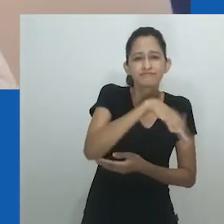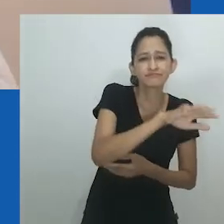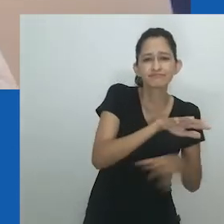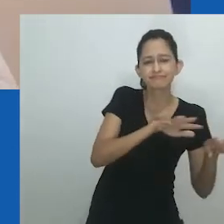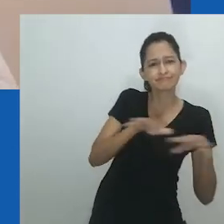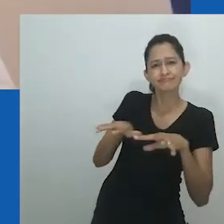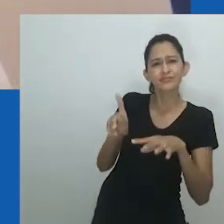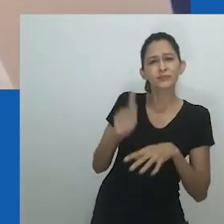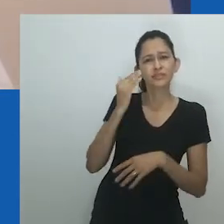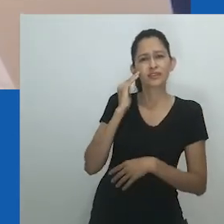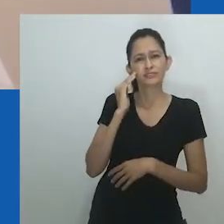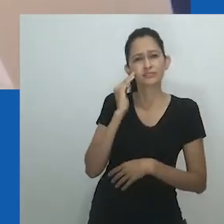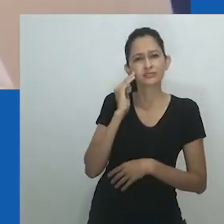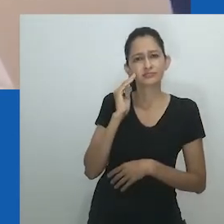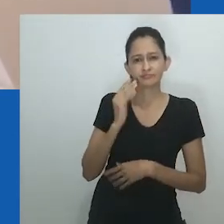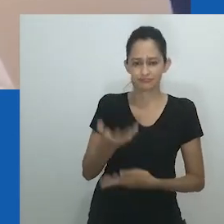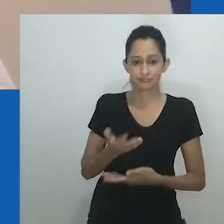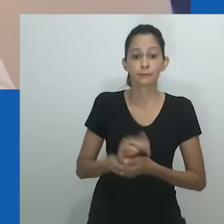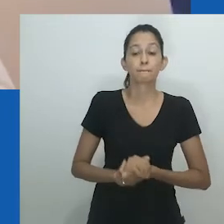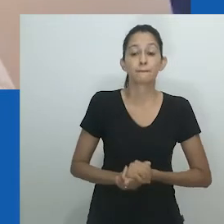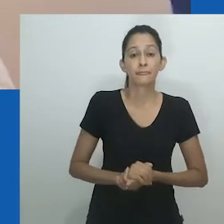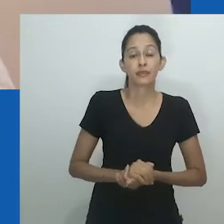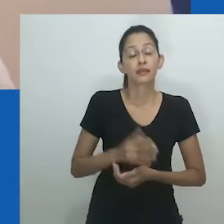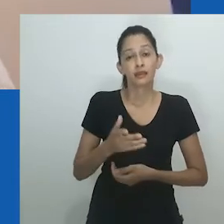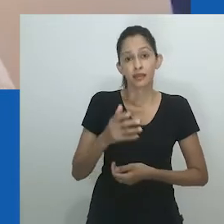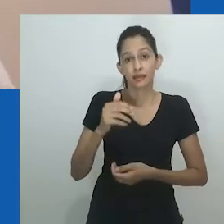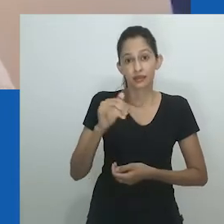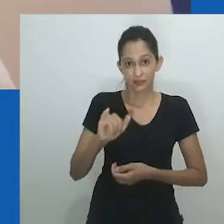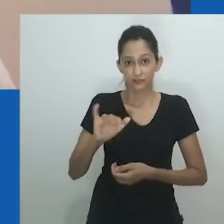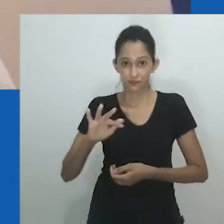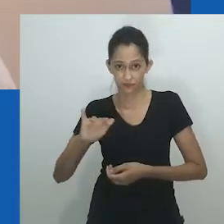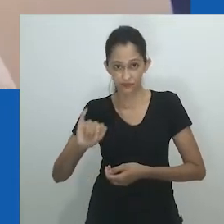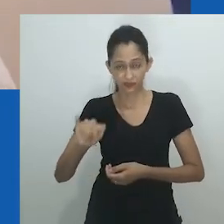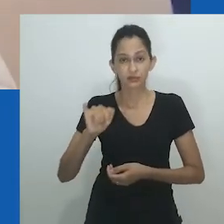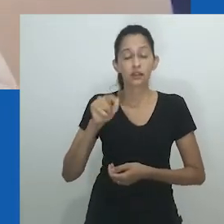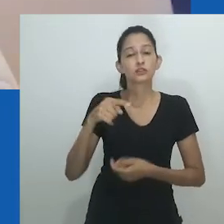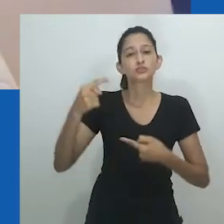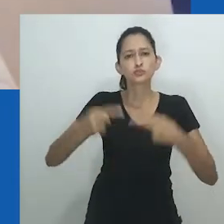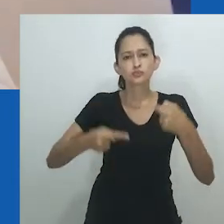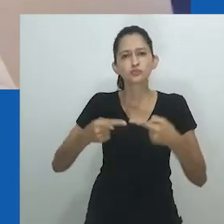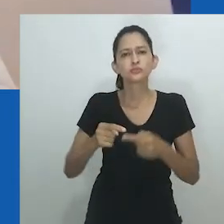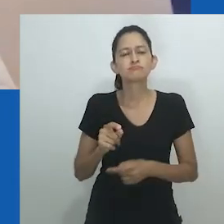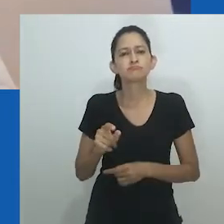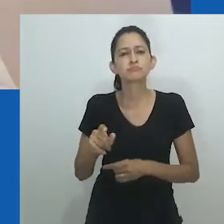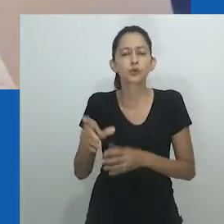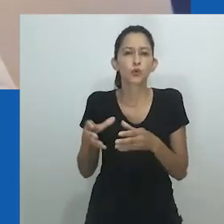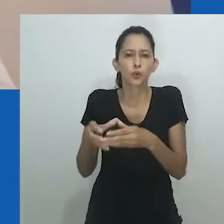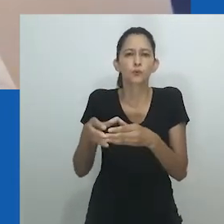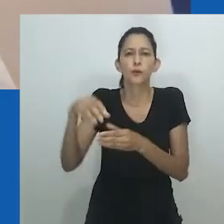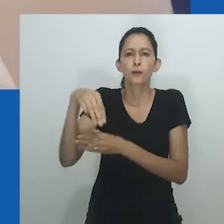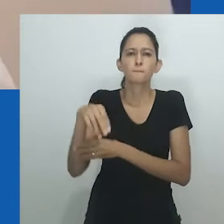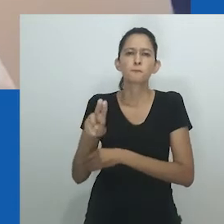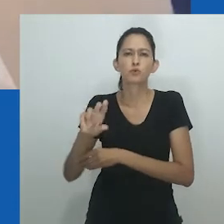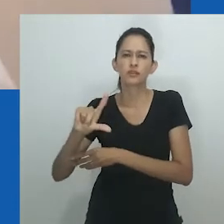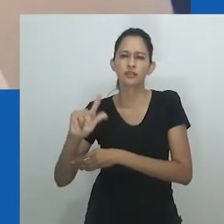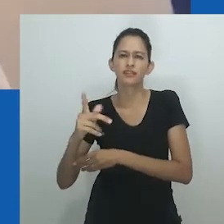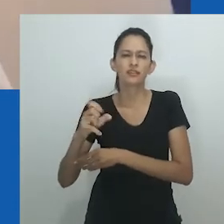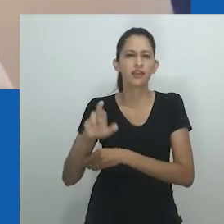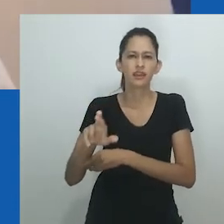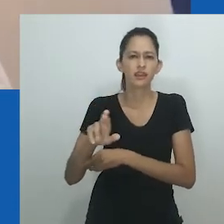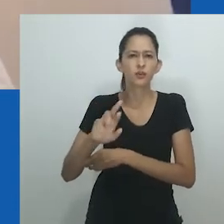Essas estudiosas observam como as realidades locais africanas são ofuscadas, na medida em que uma análise de gênero e família